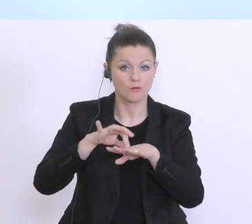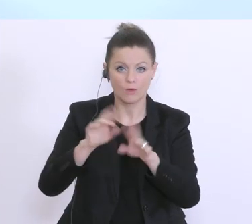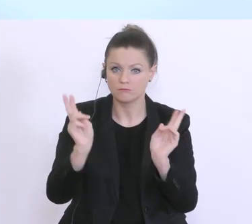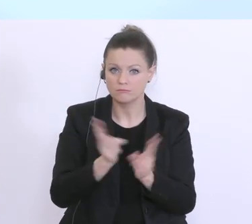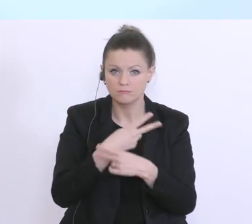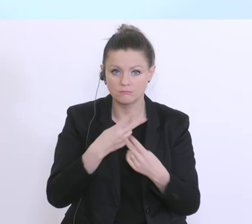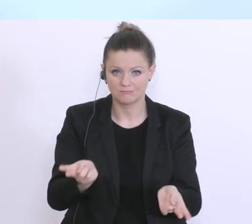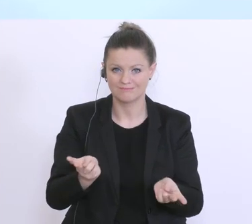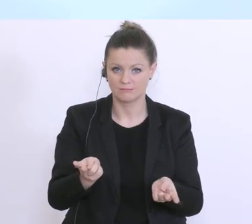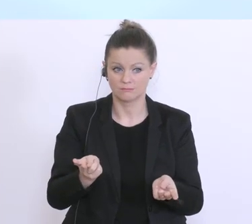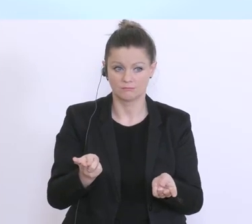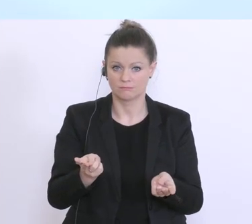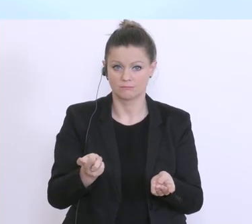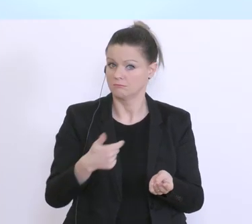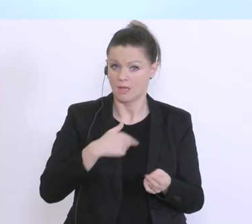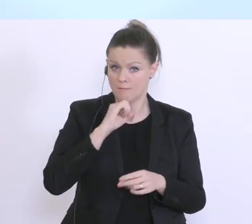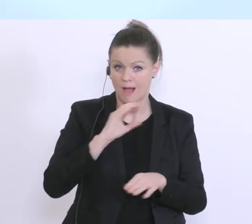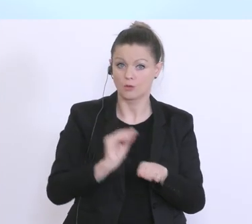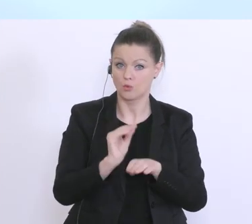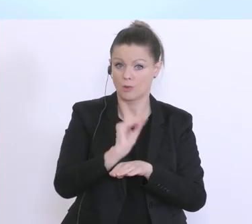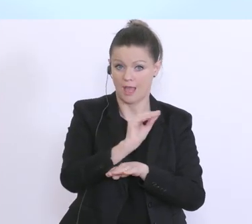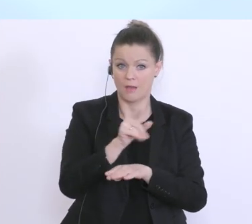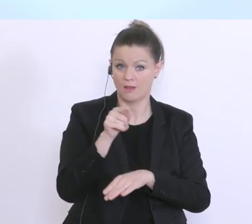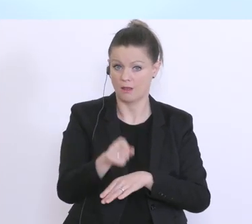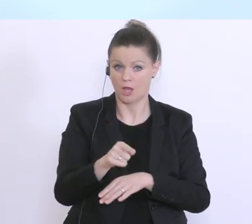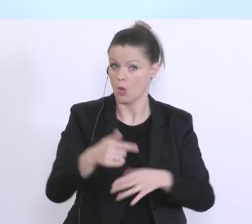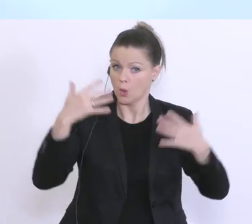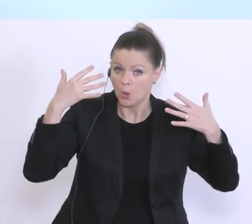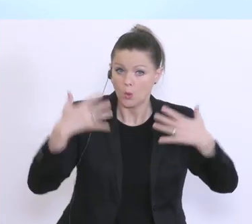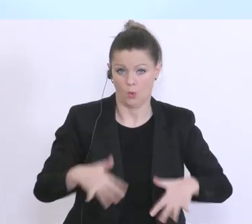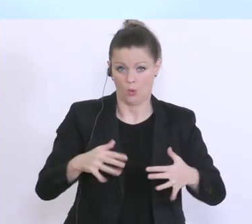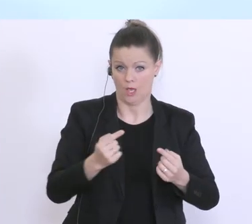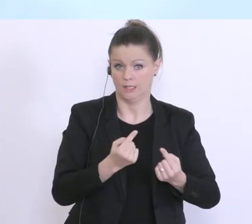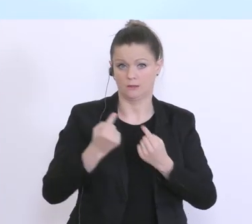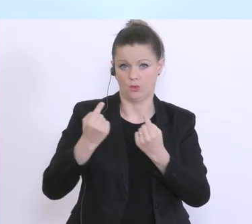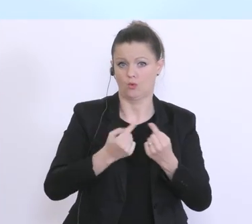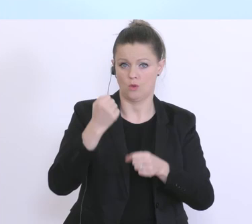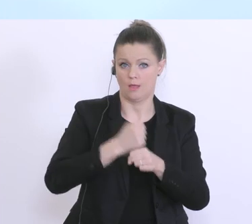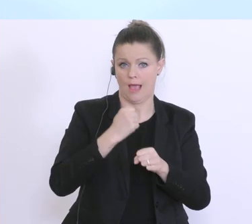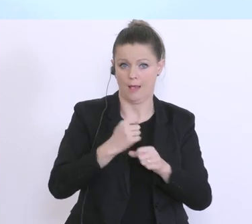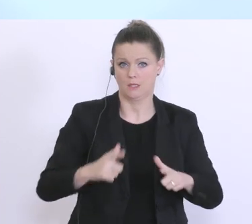glaube ich, ohne zu übertreiben dramatische Verwerfungen im Arbeitsleben, aber auch im